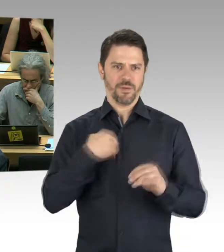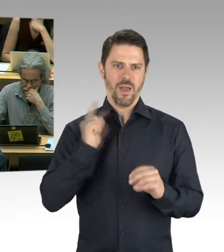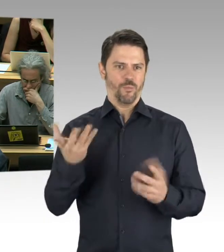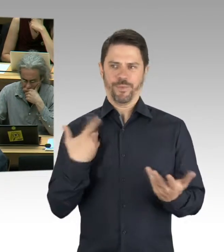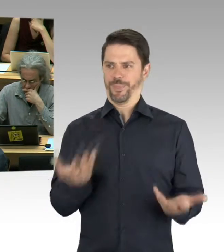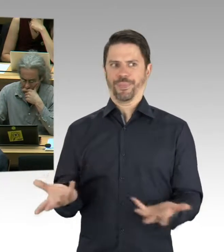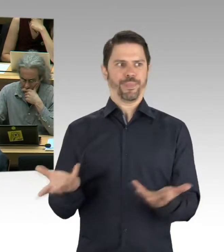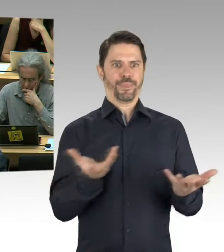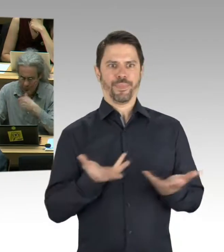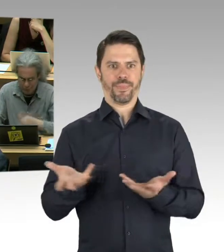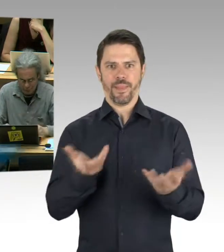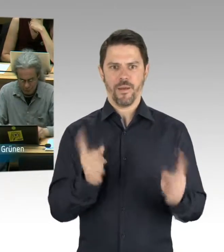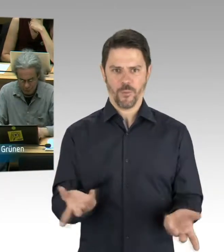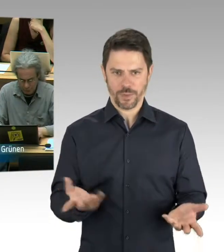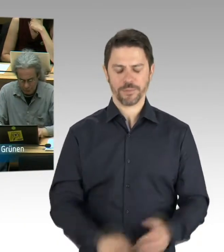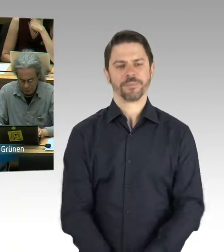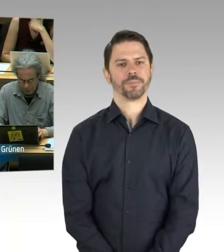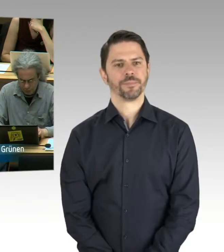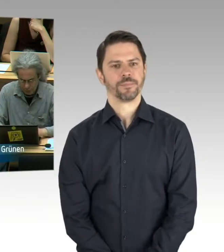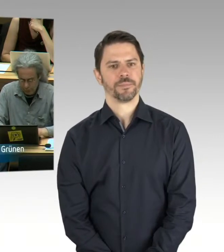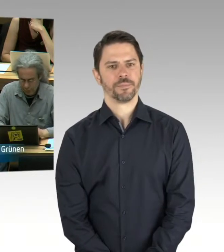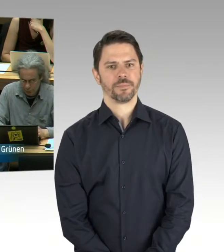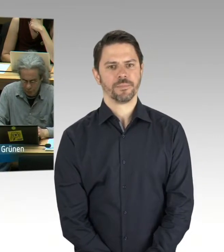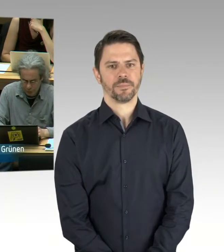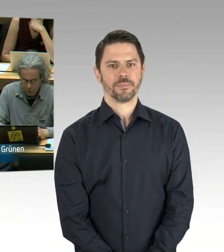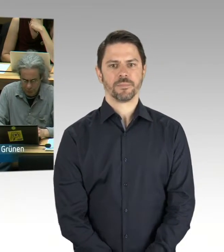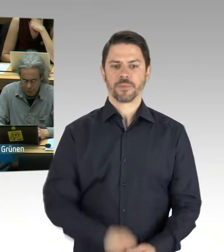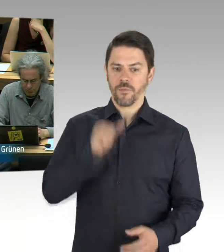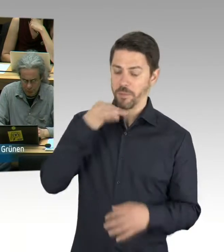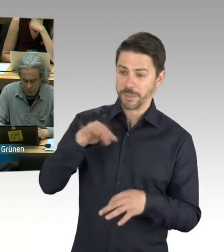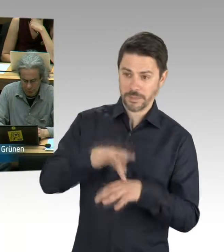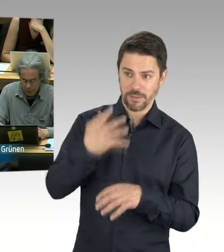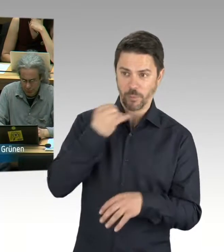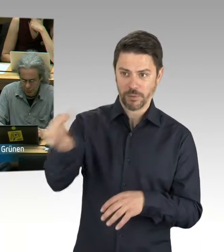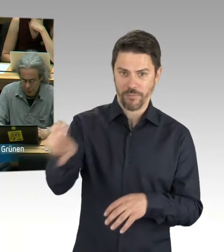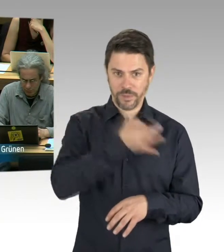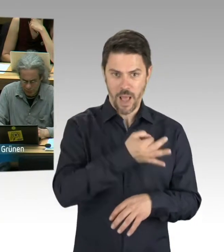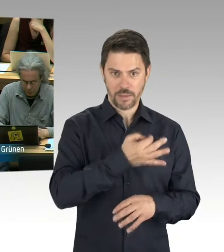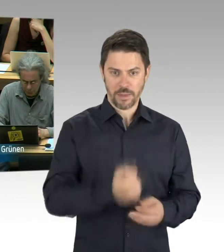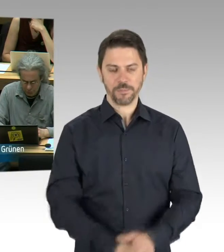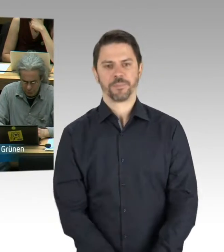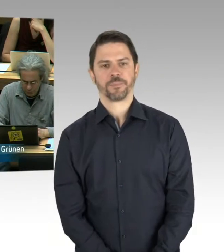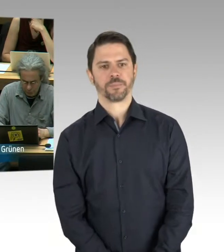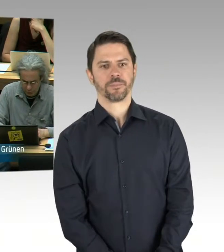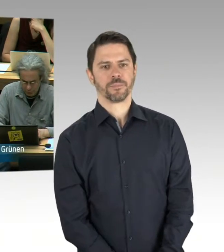(Rednerwechsel) Vielen Dank, Herr Staatssekretär. Ist ... Also mich interessiert der Umfang.